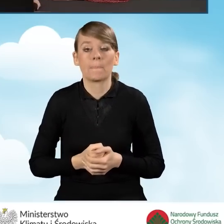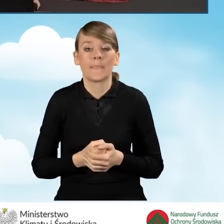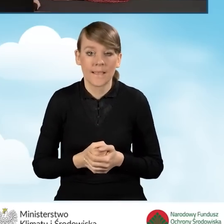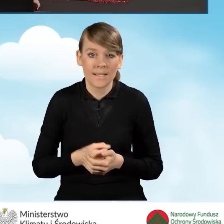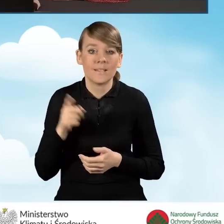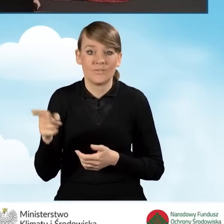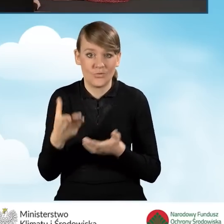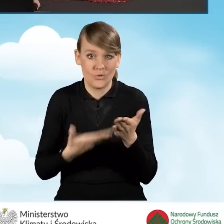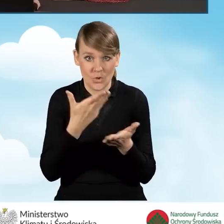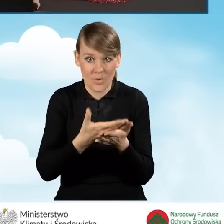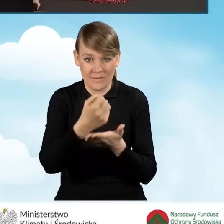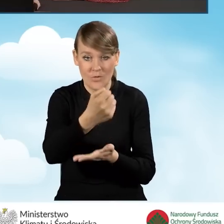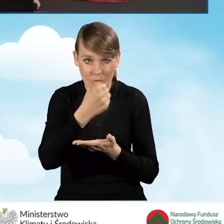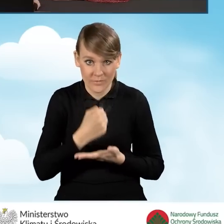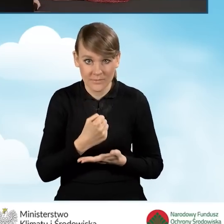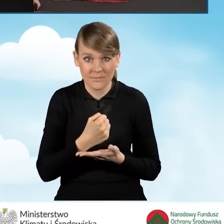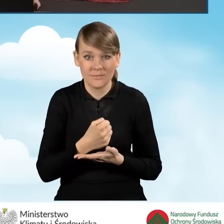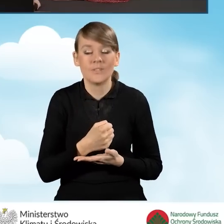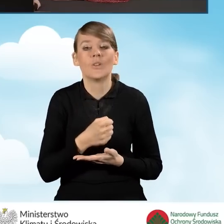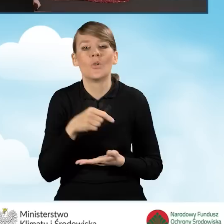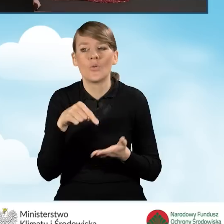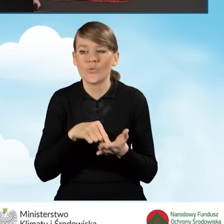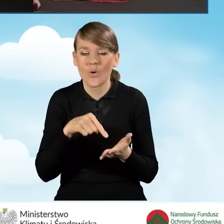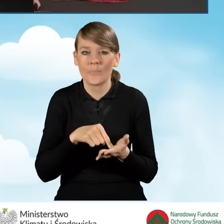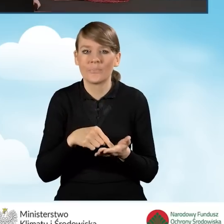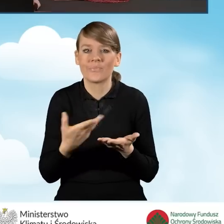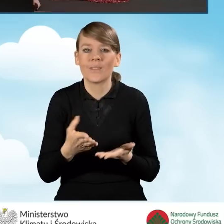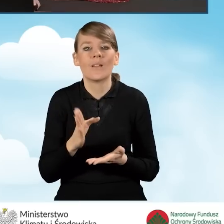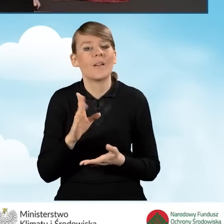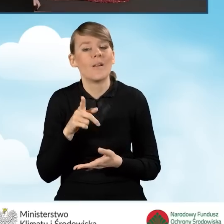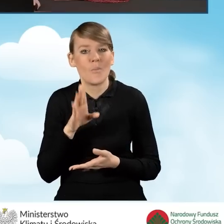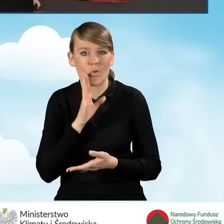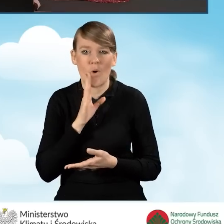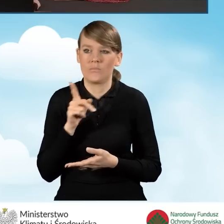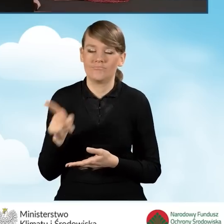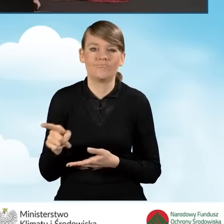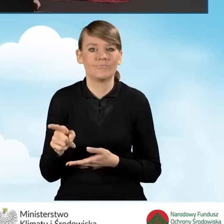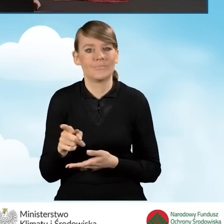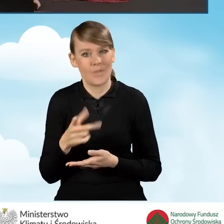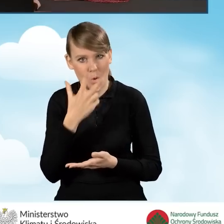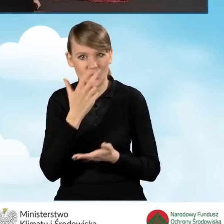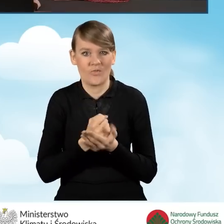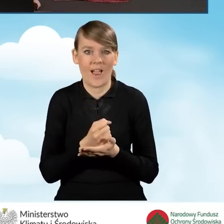stanowi swoiste oświadczenie gotowości do podpisania umowy o dofinansowanie.